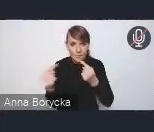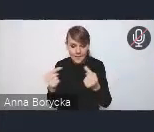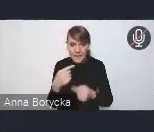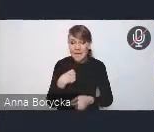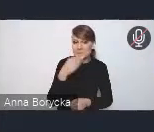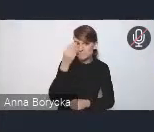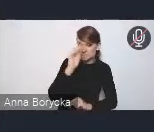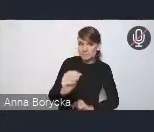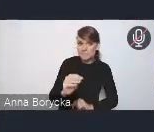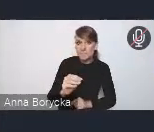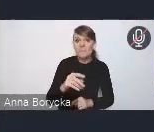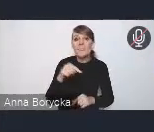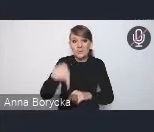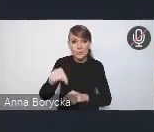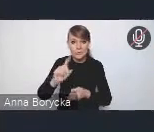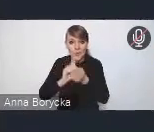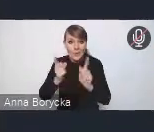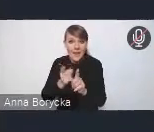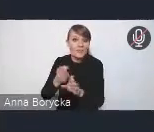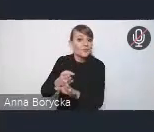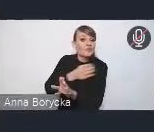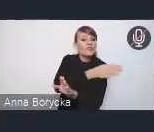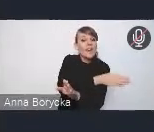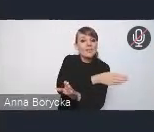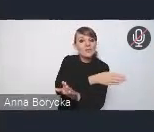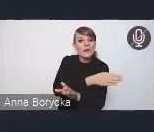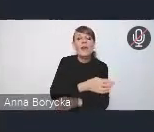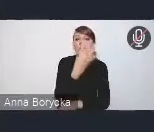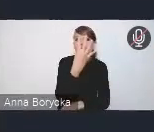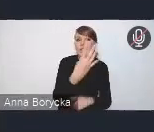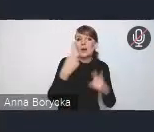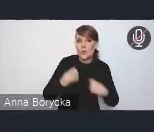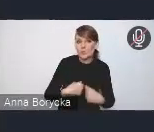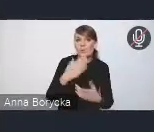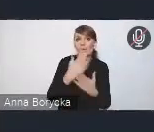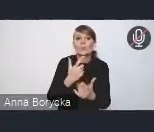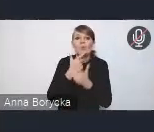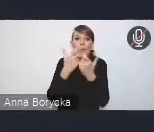czyli przed rozpoczęciem naszego spotkania cztery osoby zgłosiły się do zabrania głosu w dyskusji,